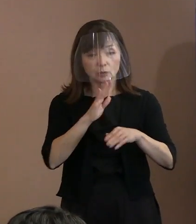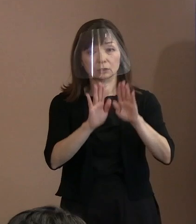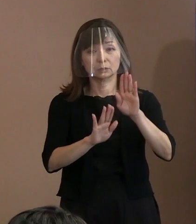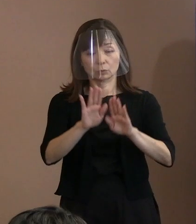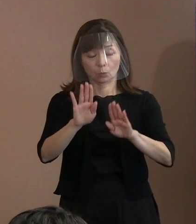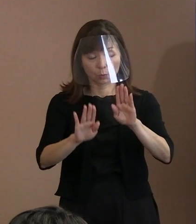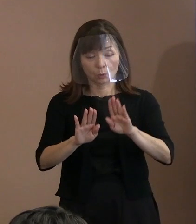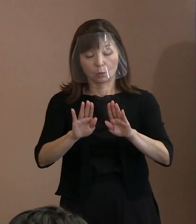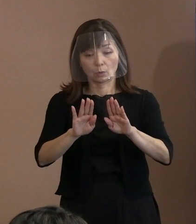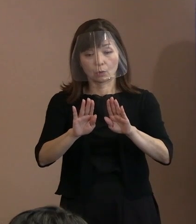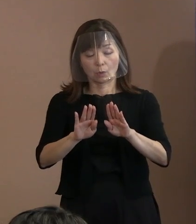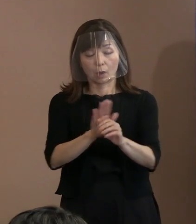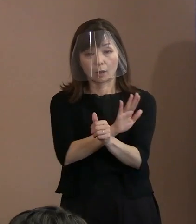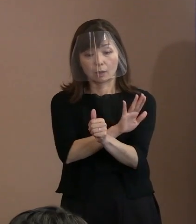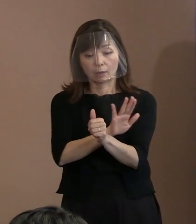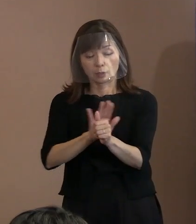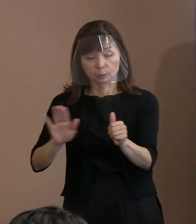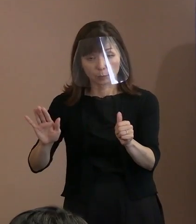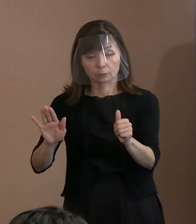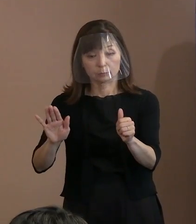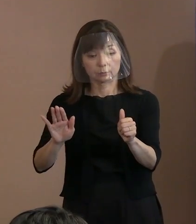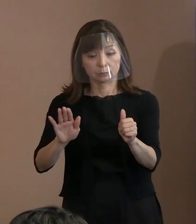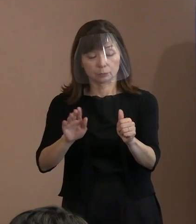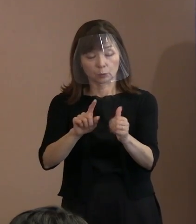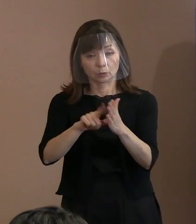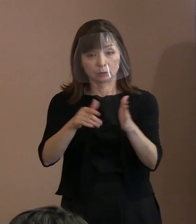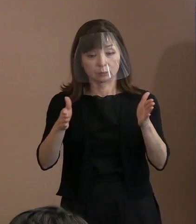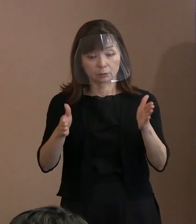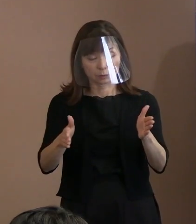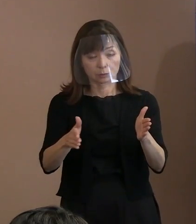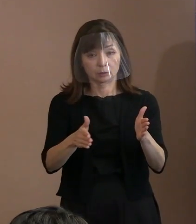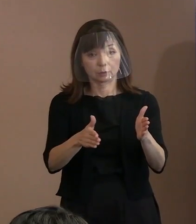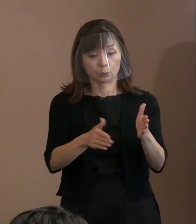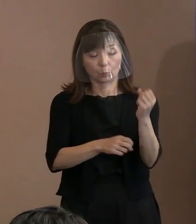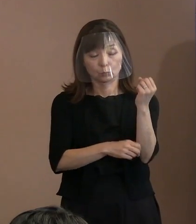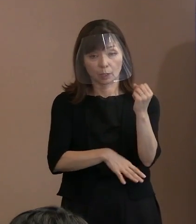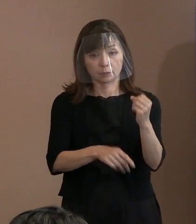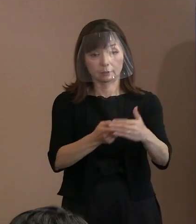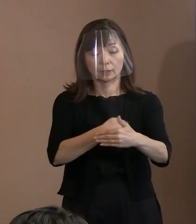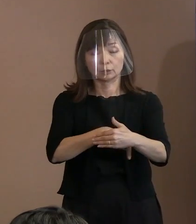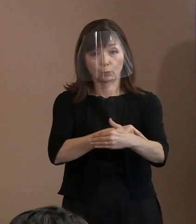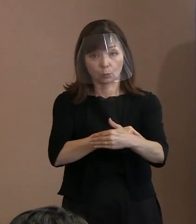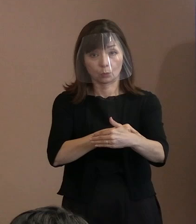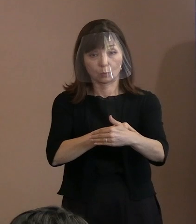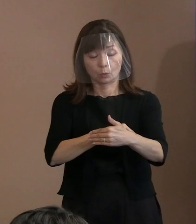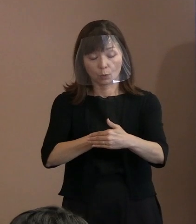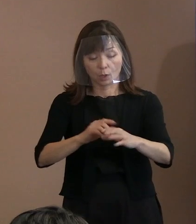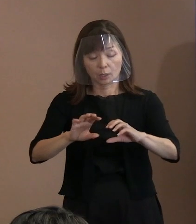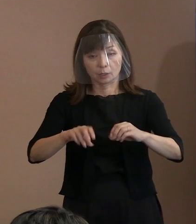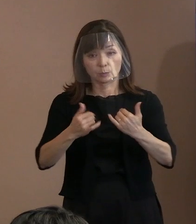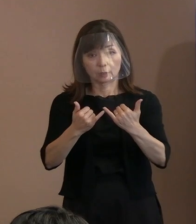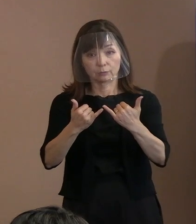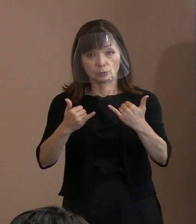核兵器廃絶に向けた訴え､ 被爆者援護施策充実の訴え､